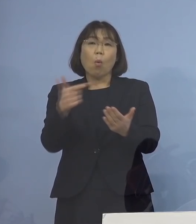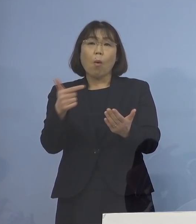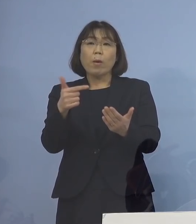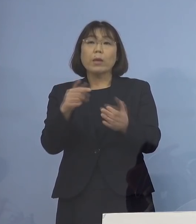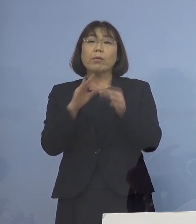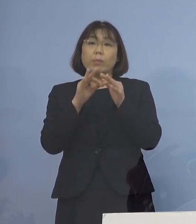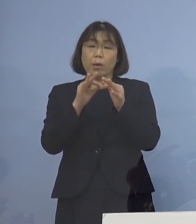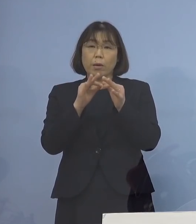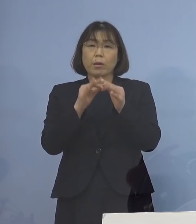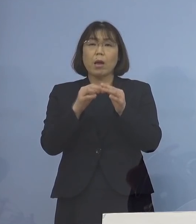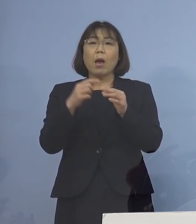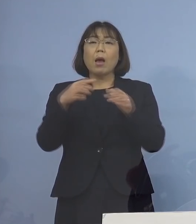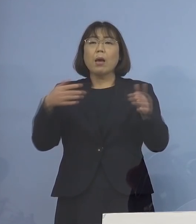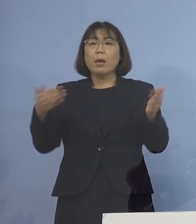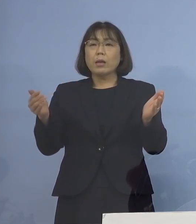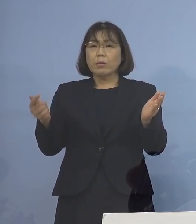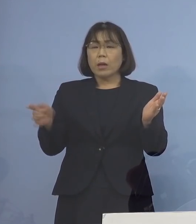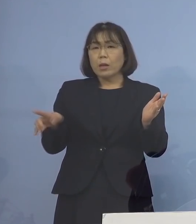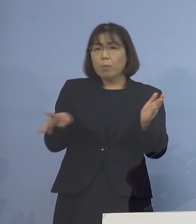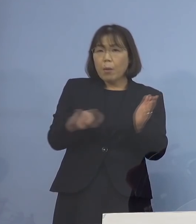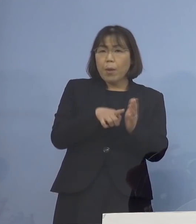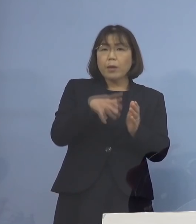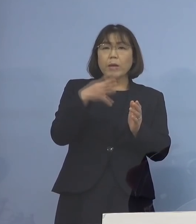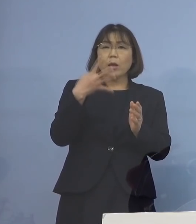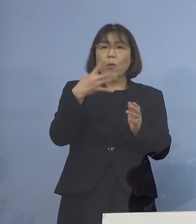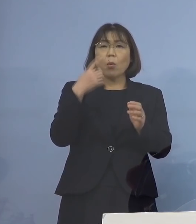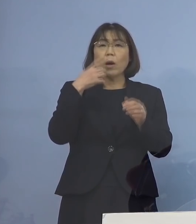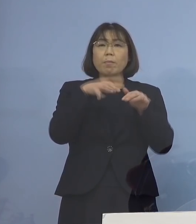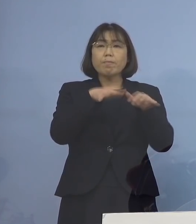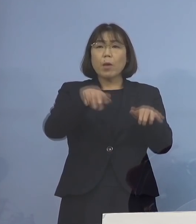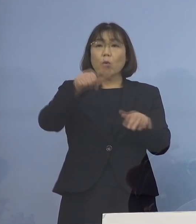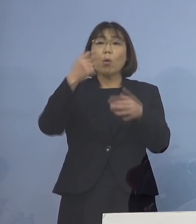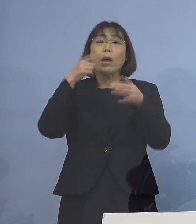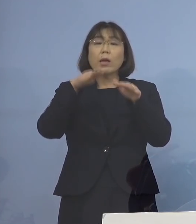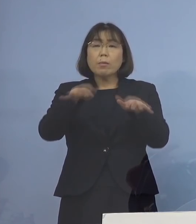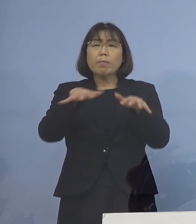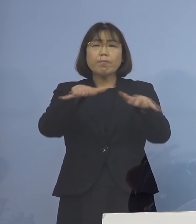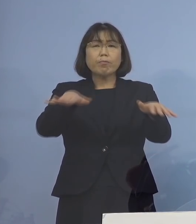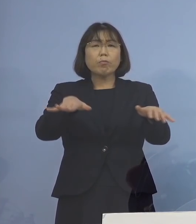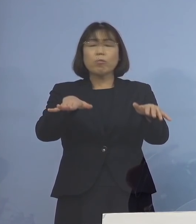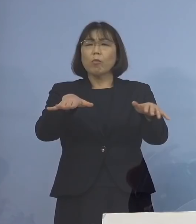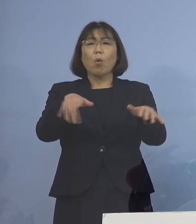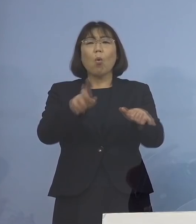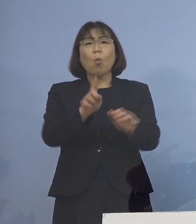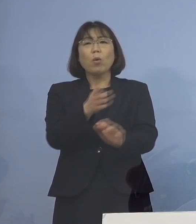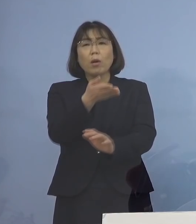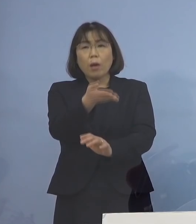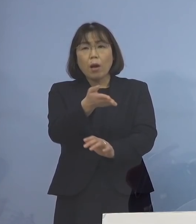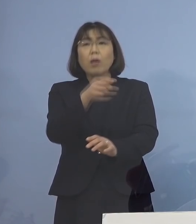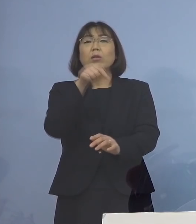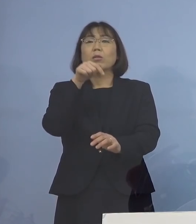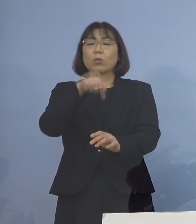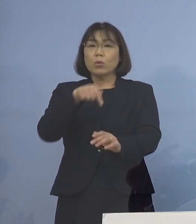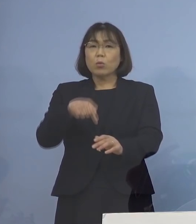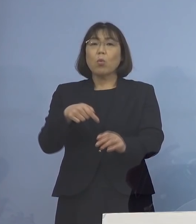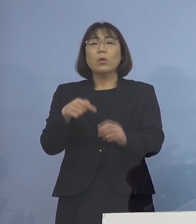どうして感染が拡大したのですか といって 実は15分程度マスクをしないで 会話をしたとか